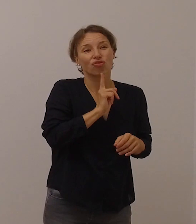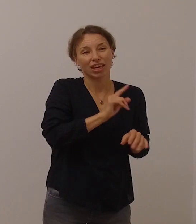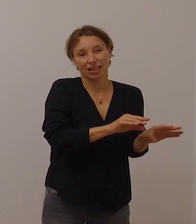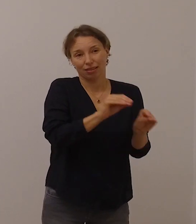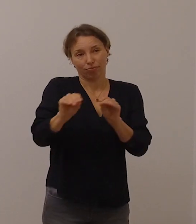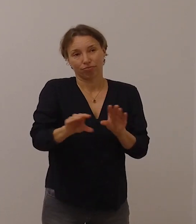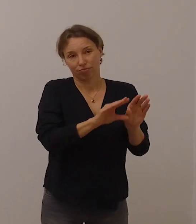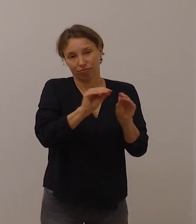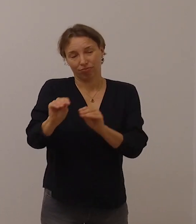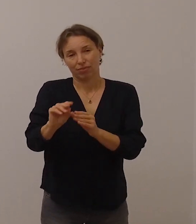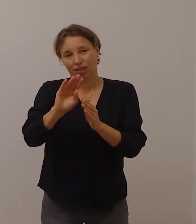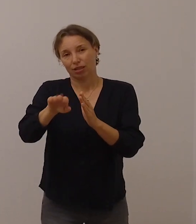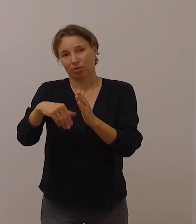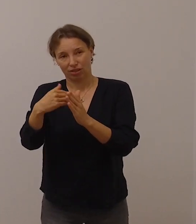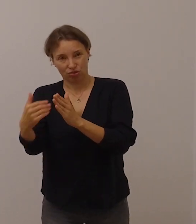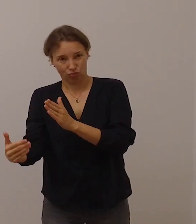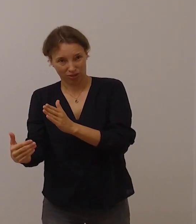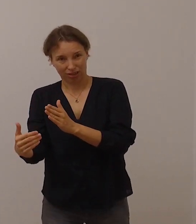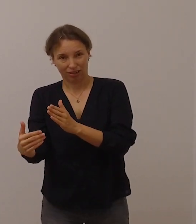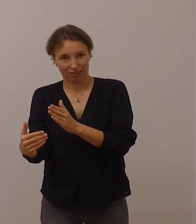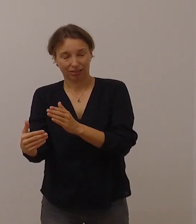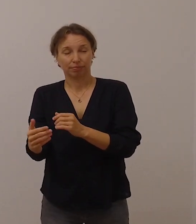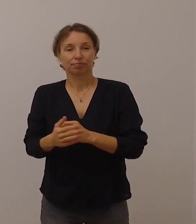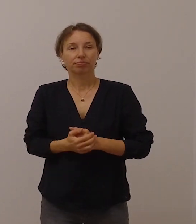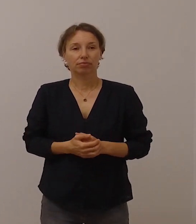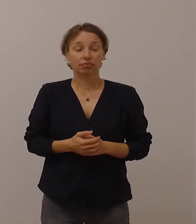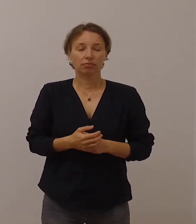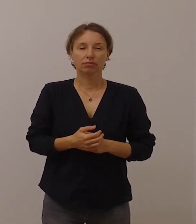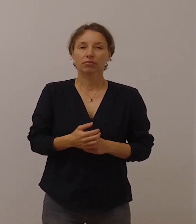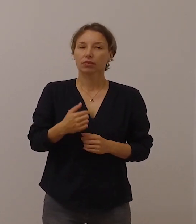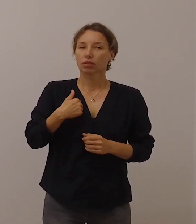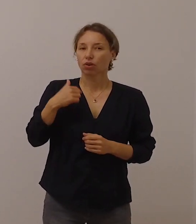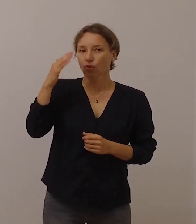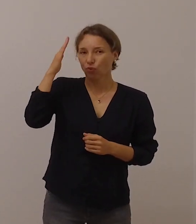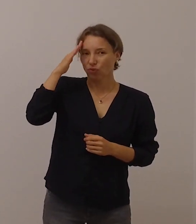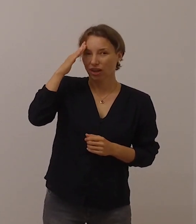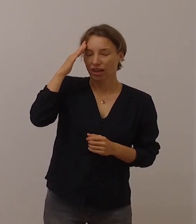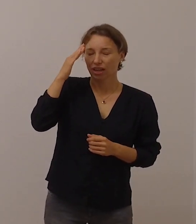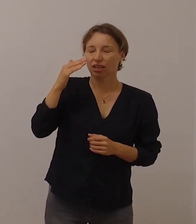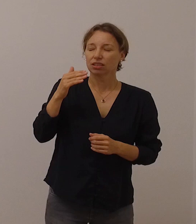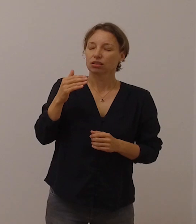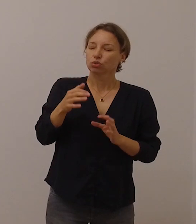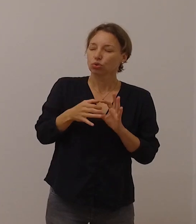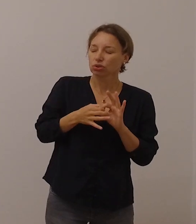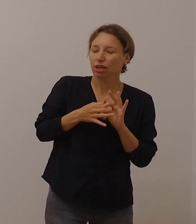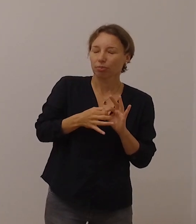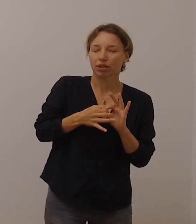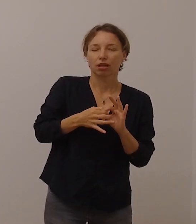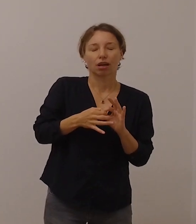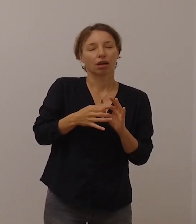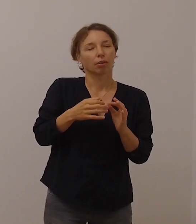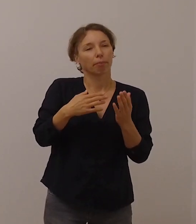Von vielen älteren, gehörlosen oder schwerhörigen Menschen weiß ich auch,